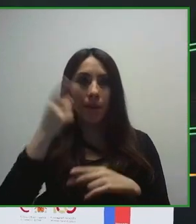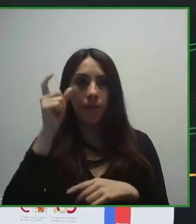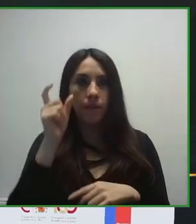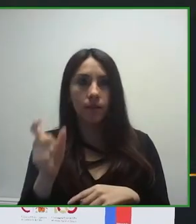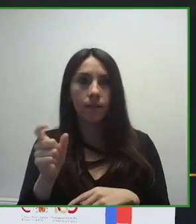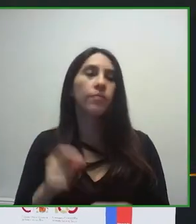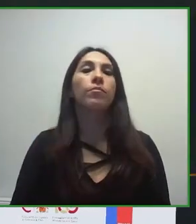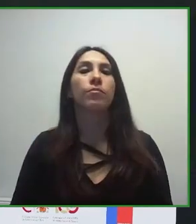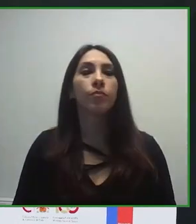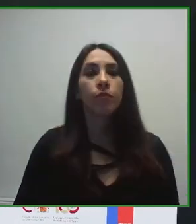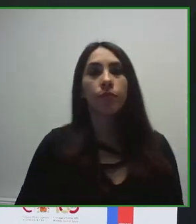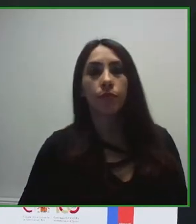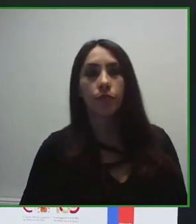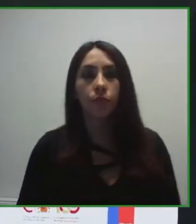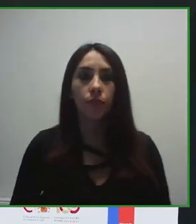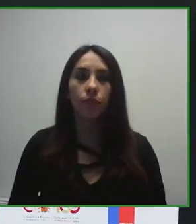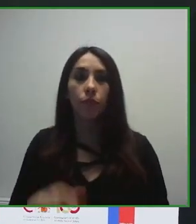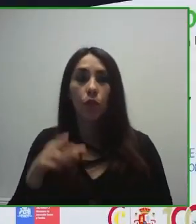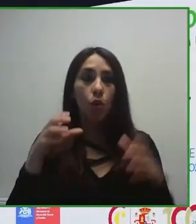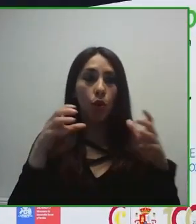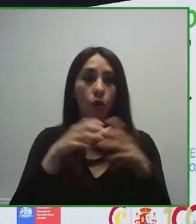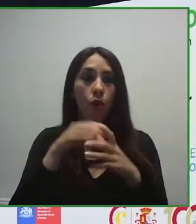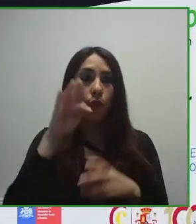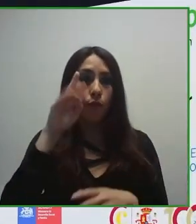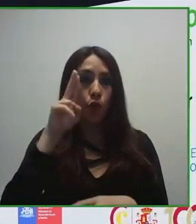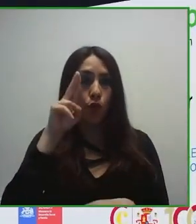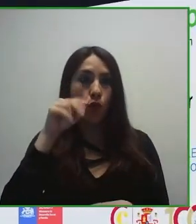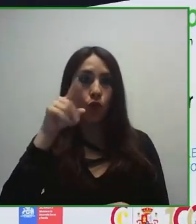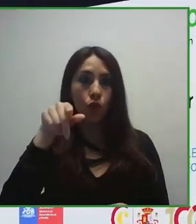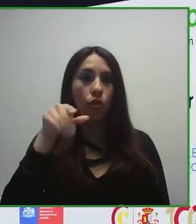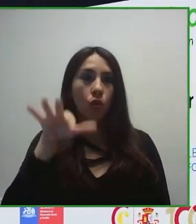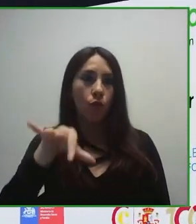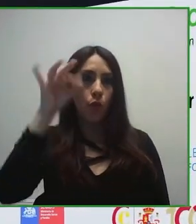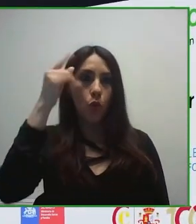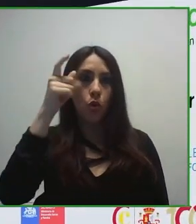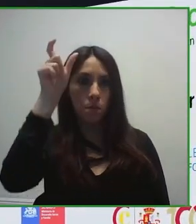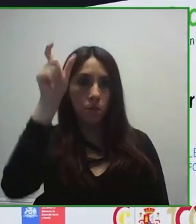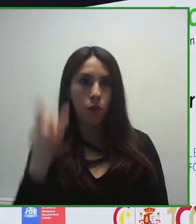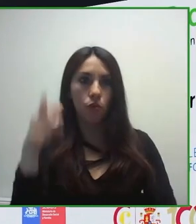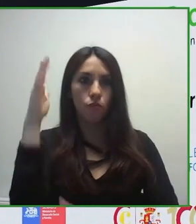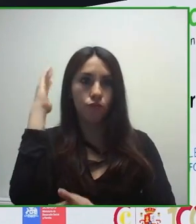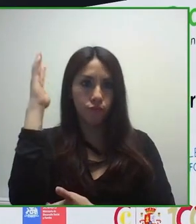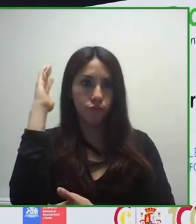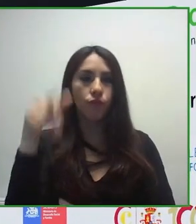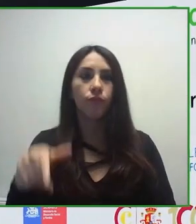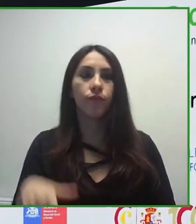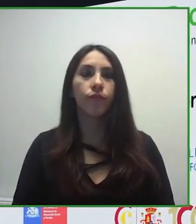enfocado en Latinoamérica. Y sí, me gustaría empezar contándoos qué hacemos desde la Fundación ONCE y cuál es el